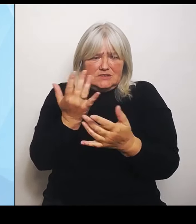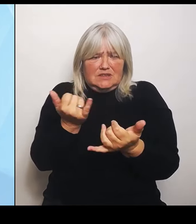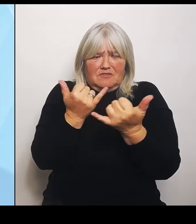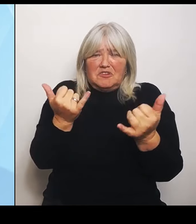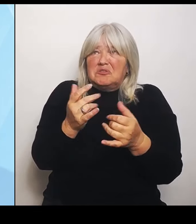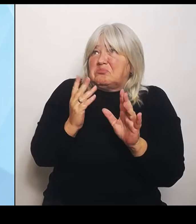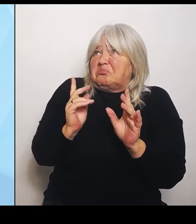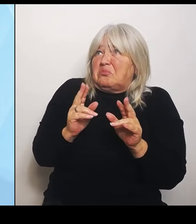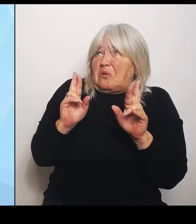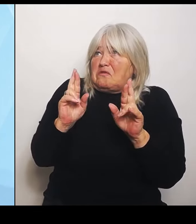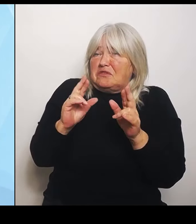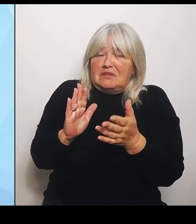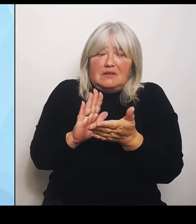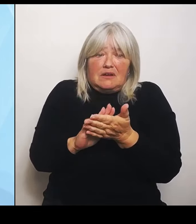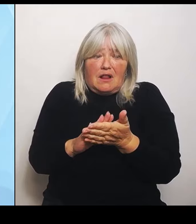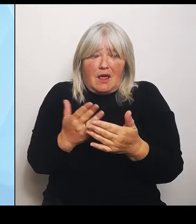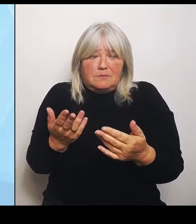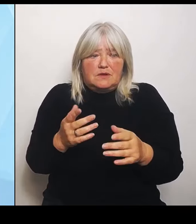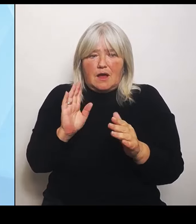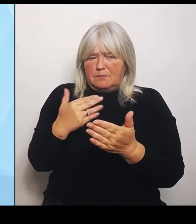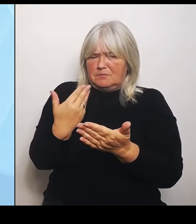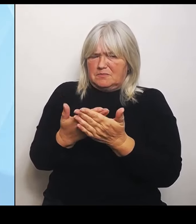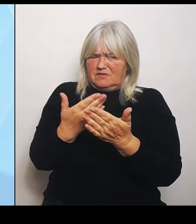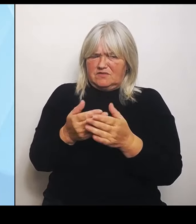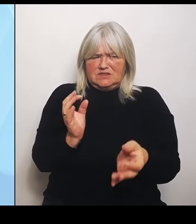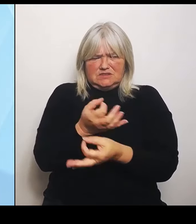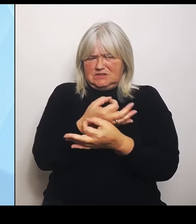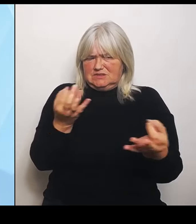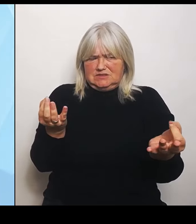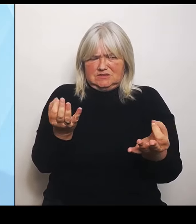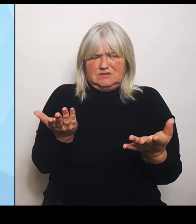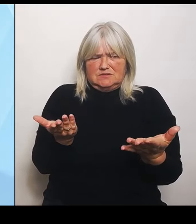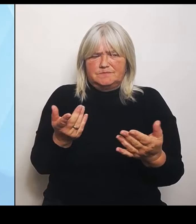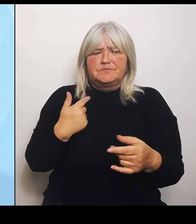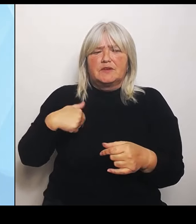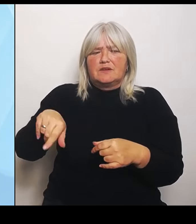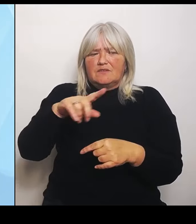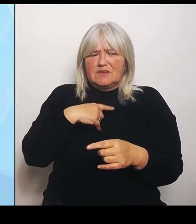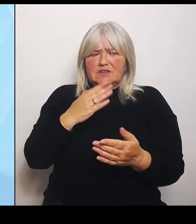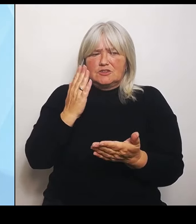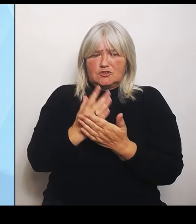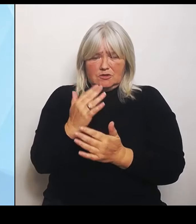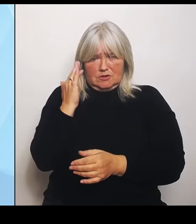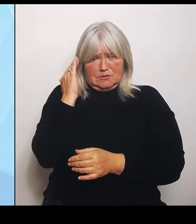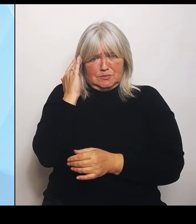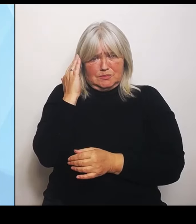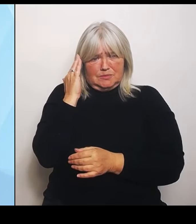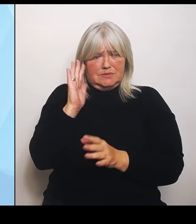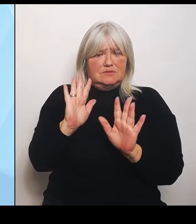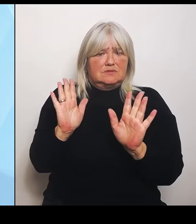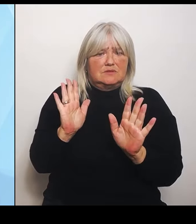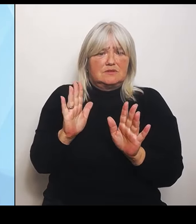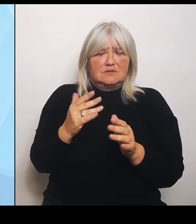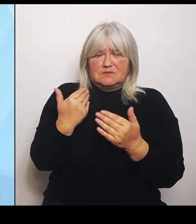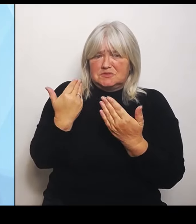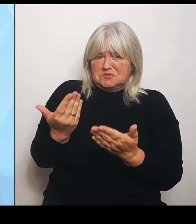Wir sind sehr besorgt über diese Vorkommnisse, vor allem aber darüber, dass natürlich der ländliche Raum, der bei uns in Bayern